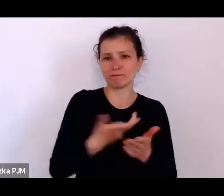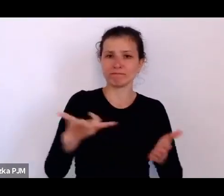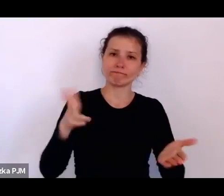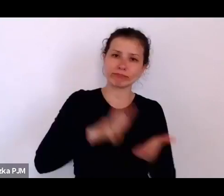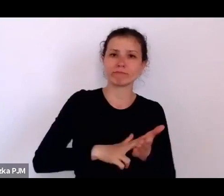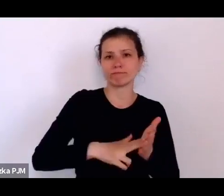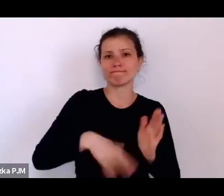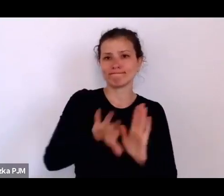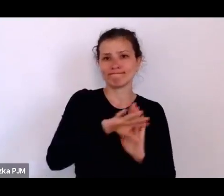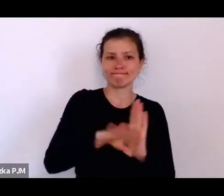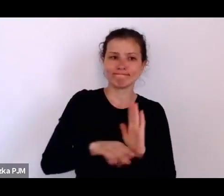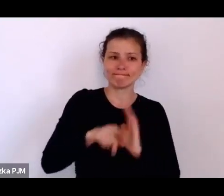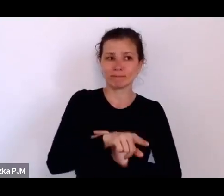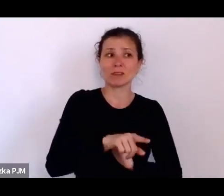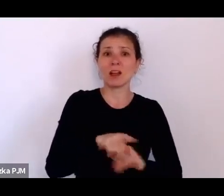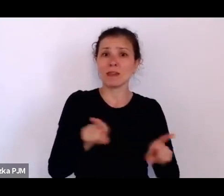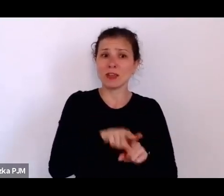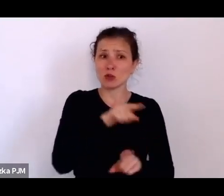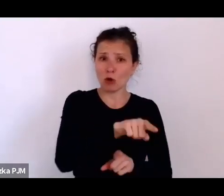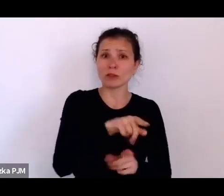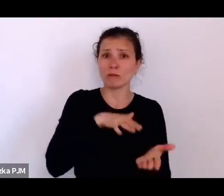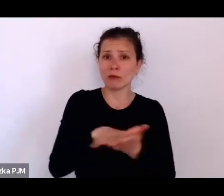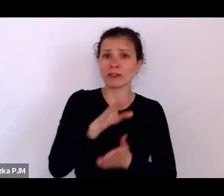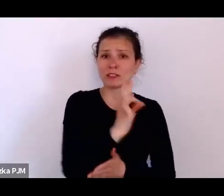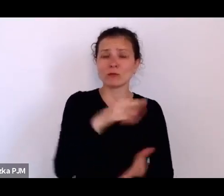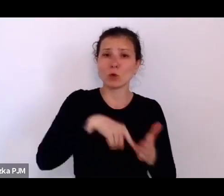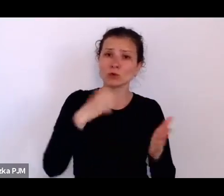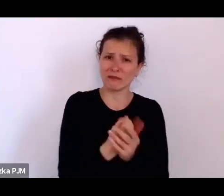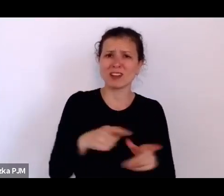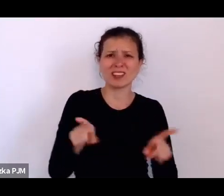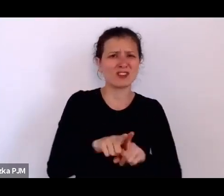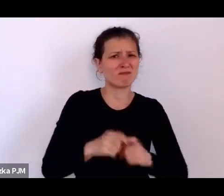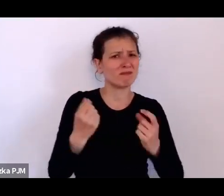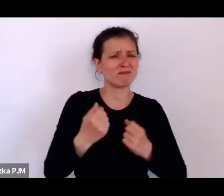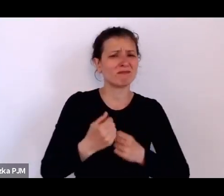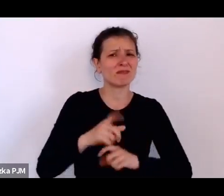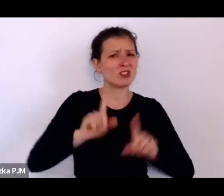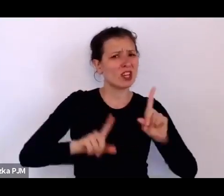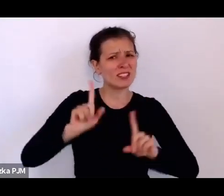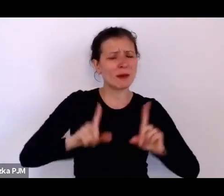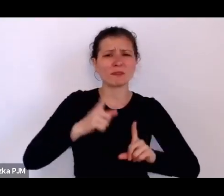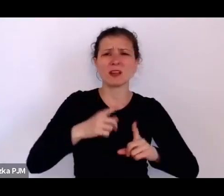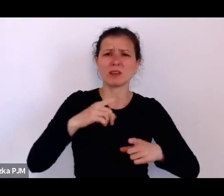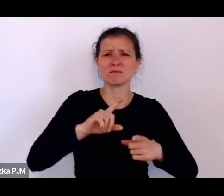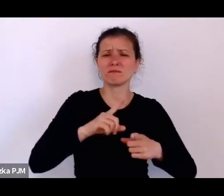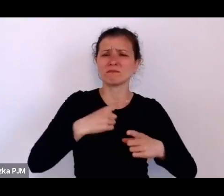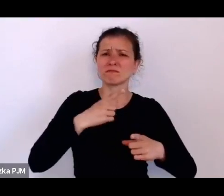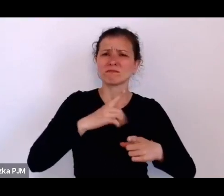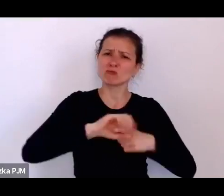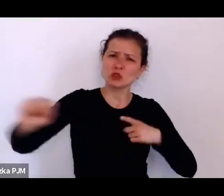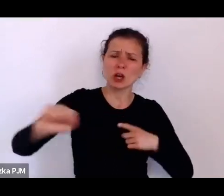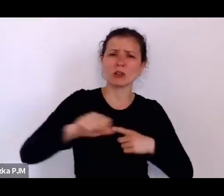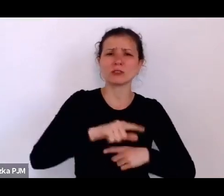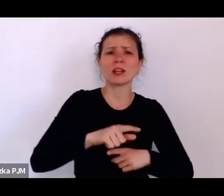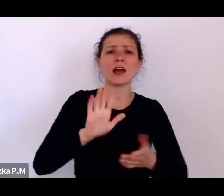też czasami drakońskie, np. ustawę o celibacie mężatek wprowadzili w latach 20.